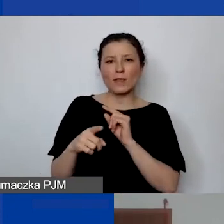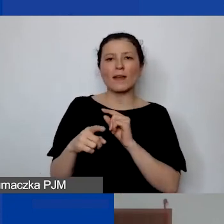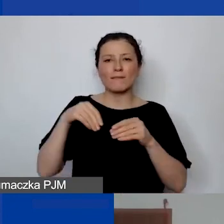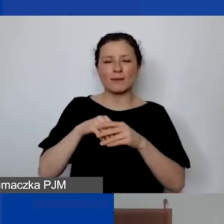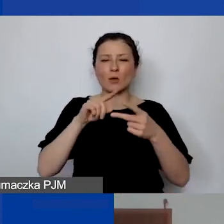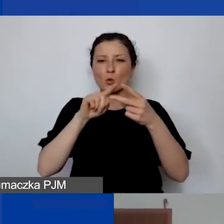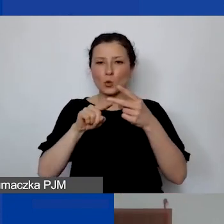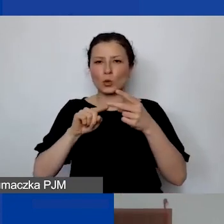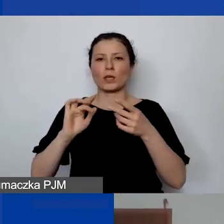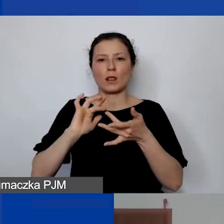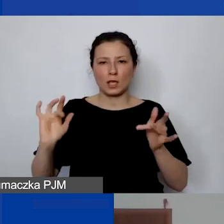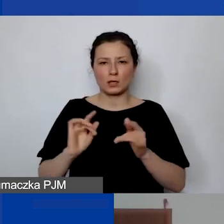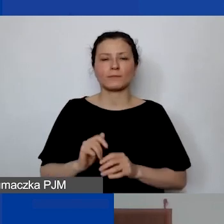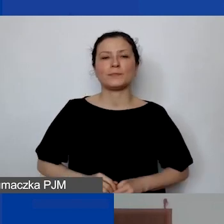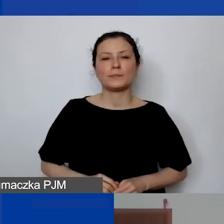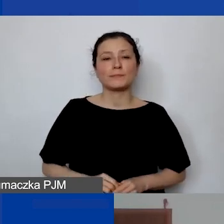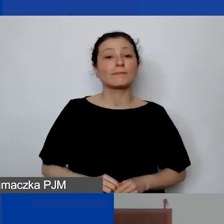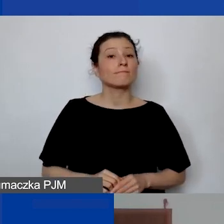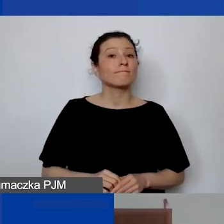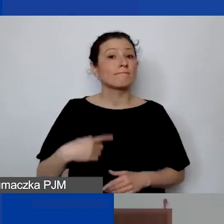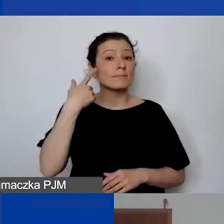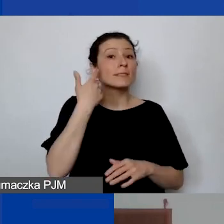Przypominam też o możliwości udziału w marcówce,